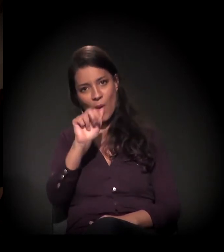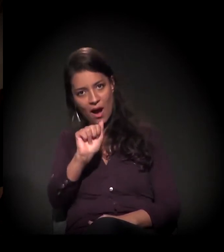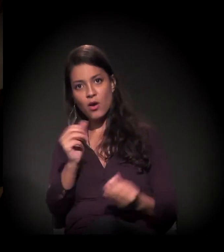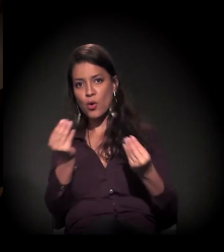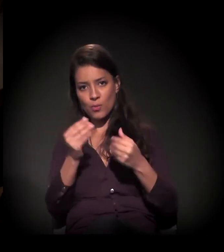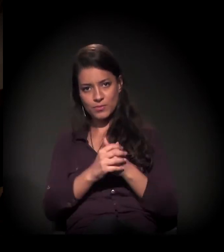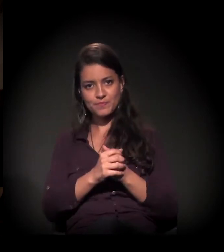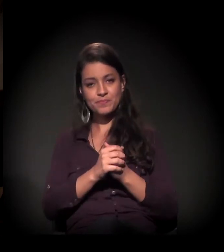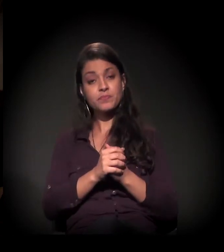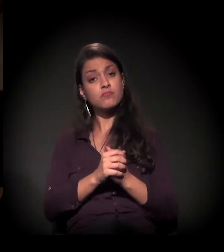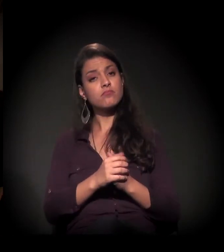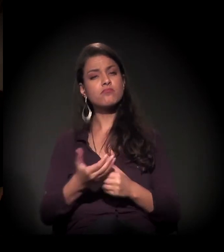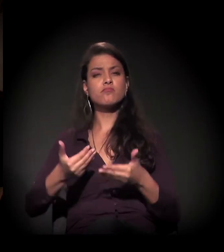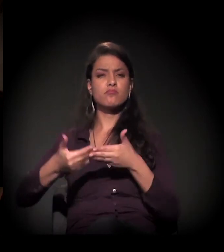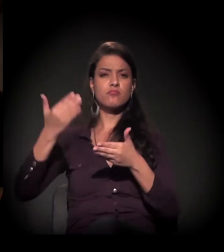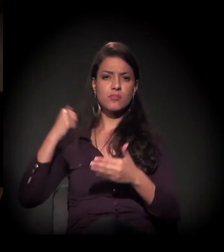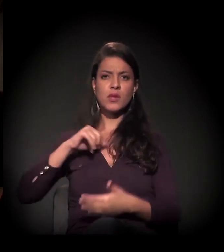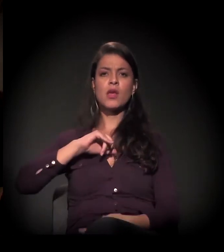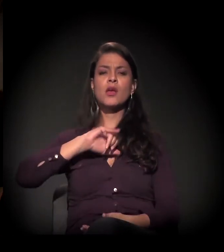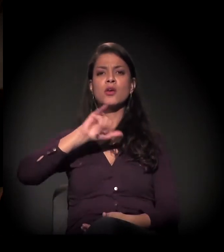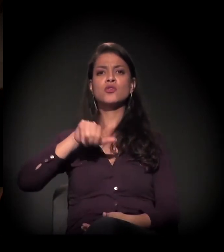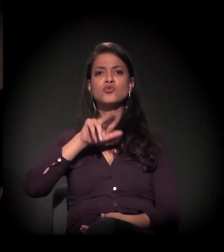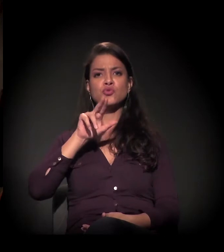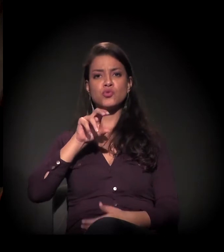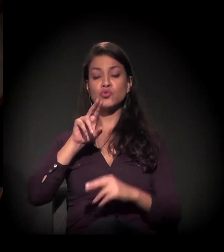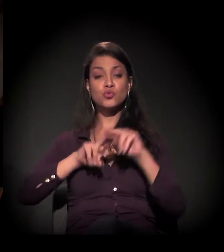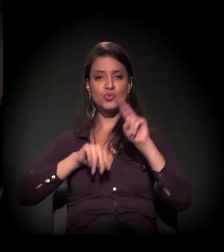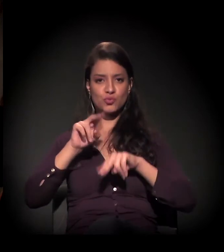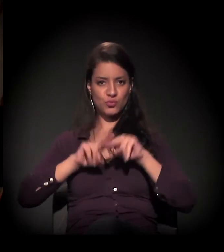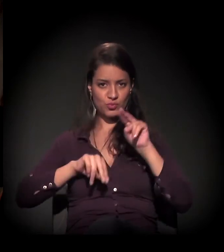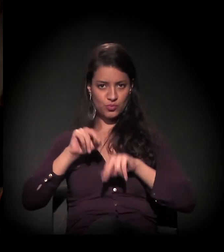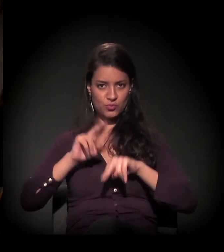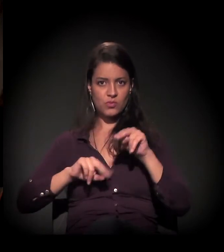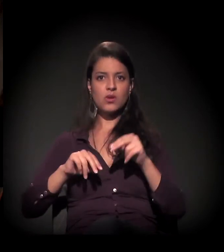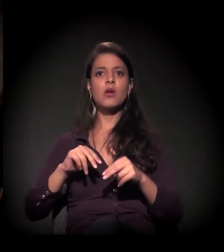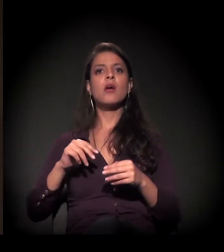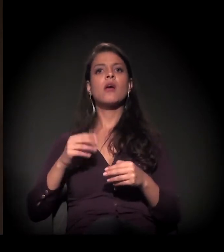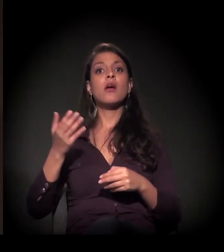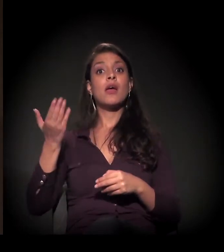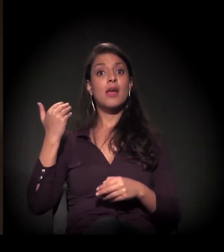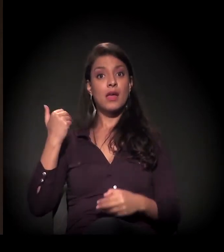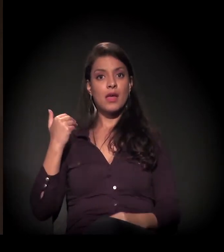em junho, a prefeitura... Porque houve um depósito na gestão anterior